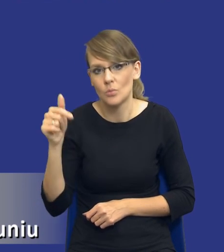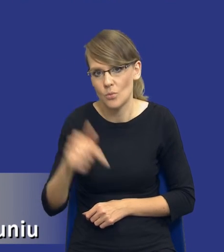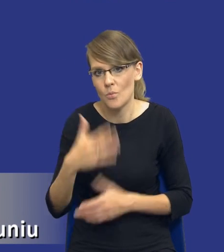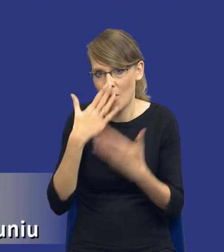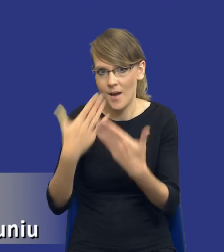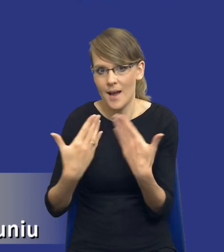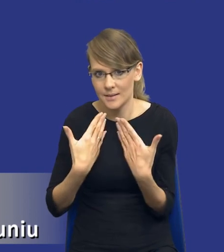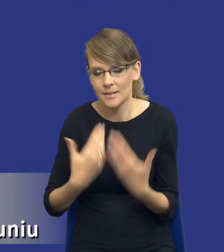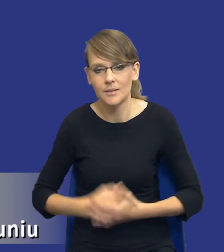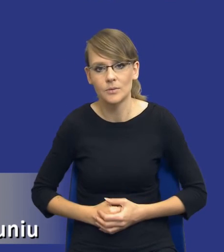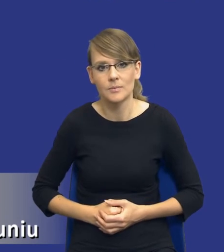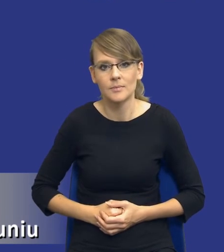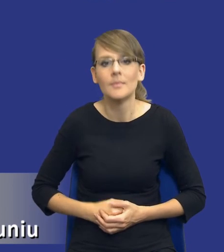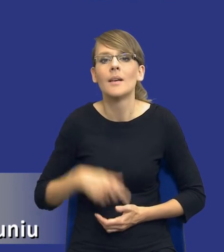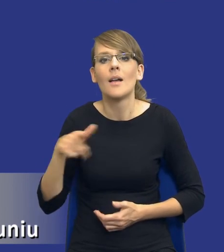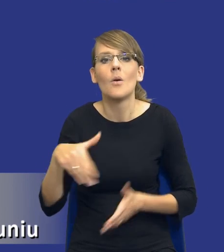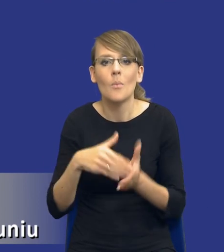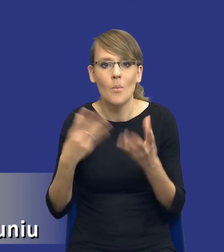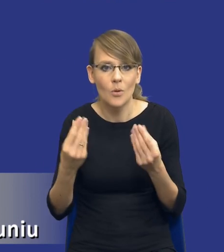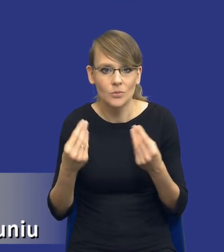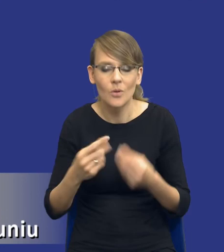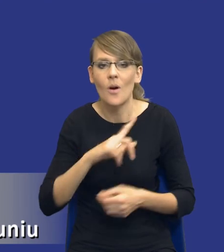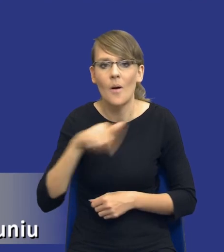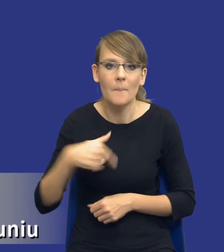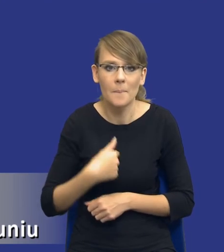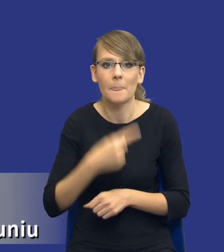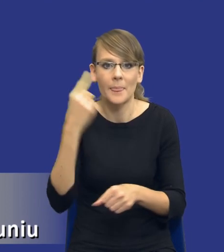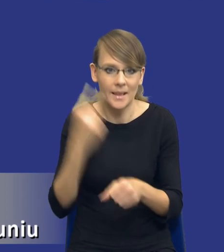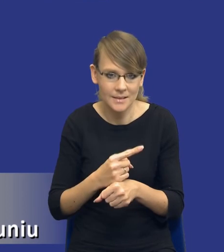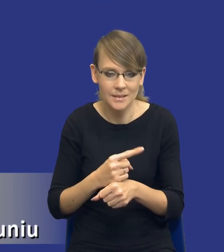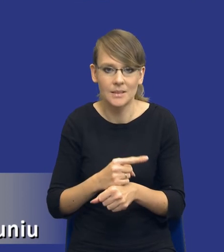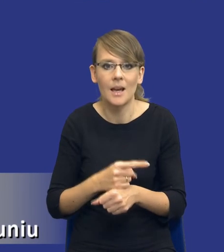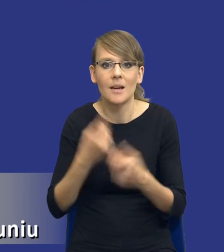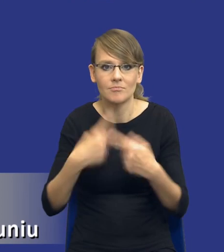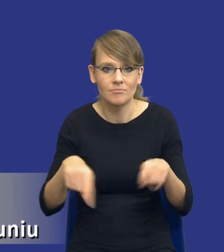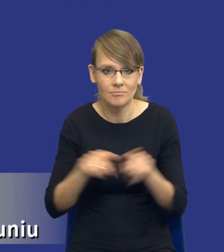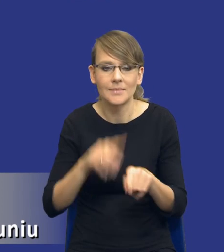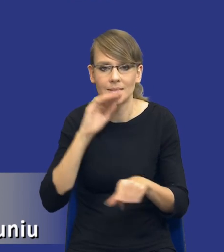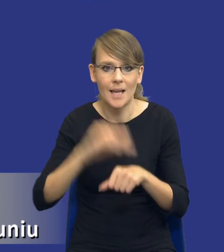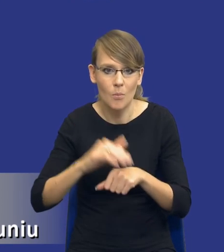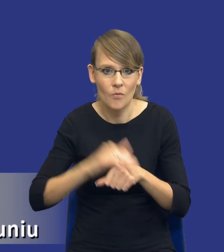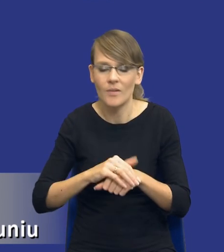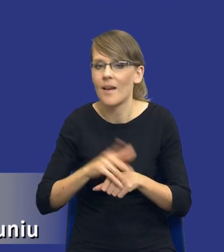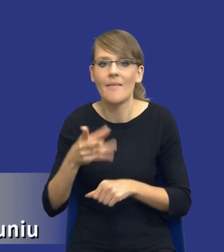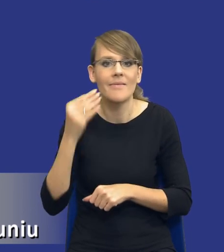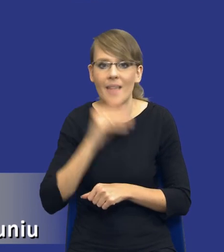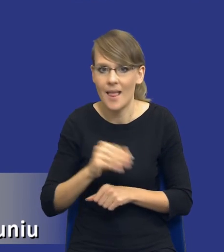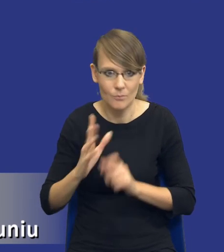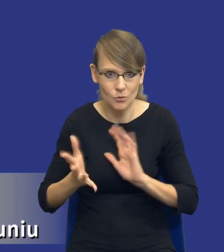Oczywiście jest to potrzebne do tego, żebyśmy podjęli decyzję o realizacji zamówienia oczywiście w jak najlepszy sposób,